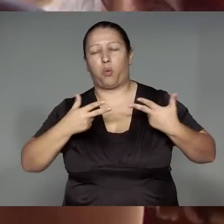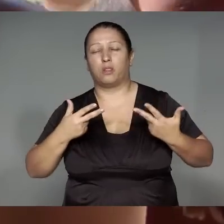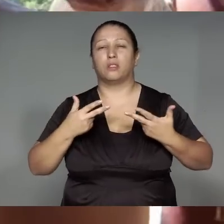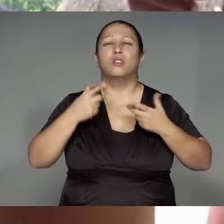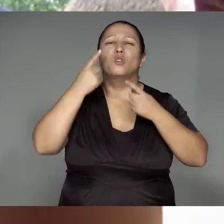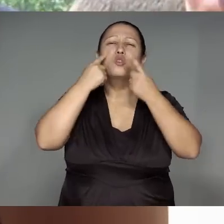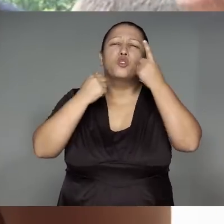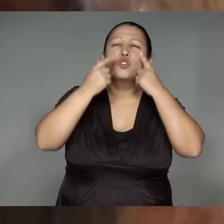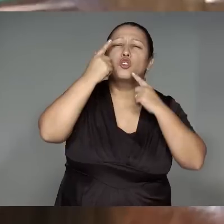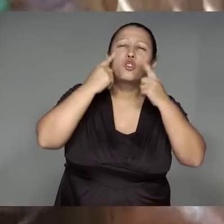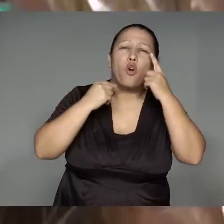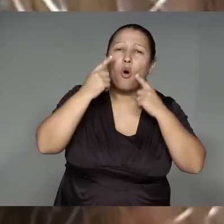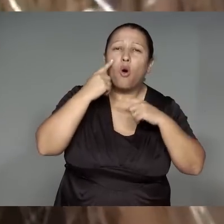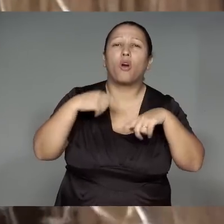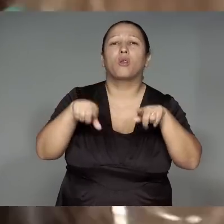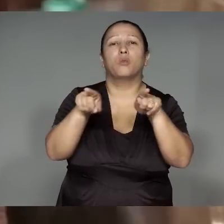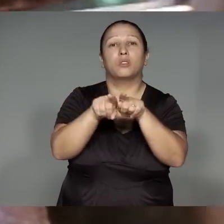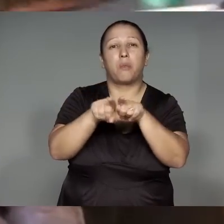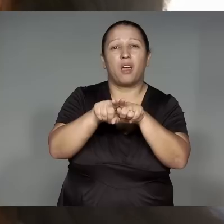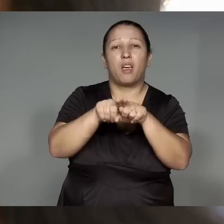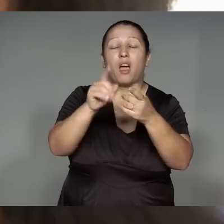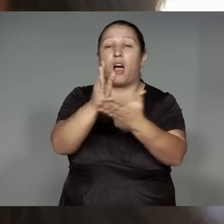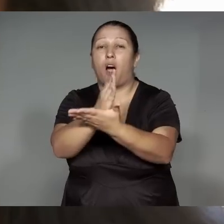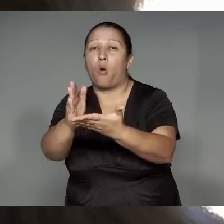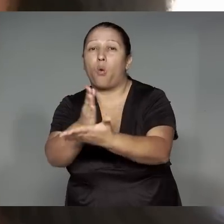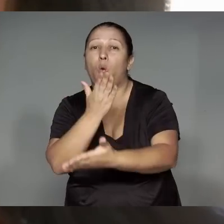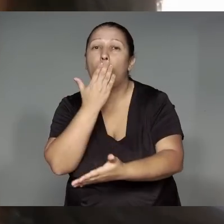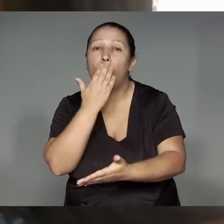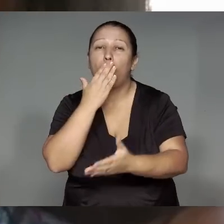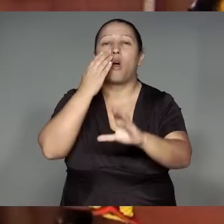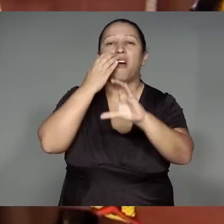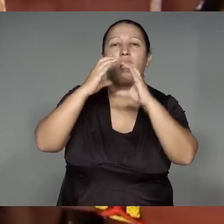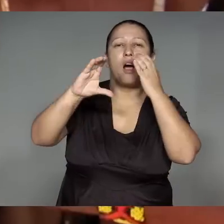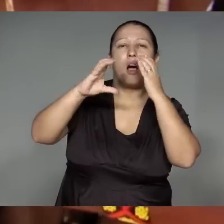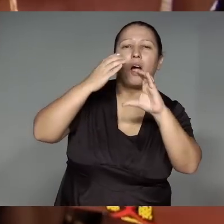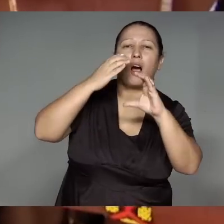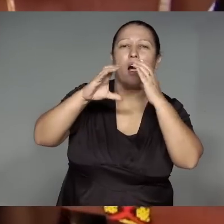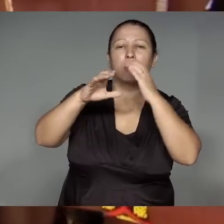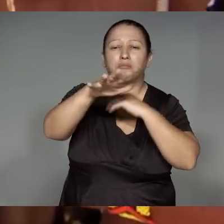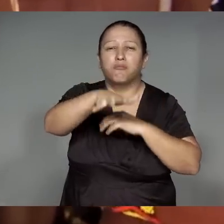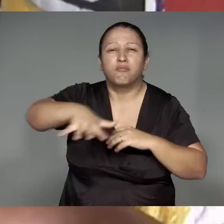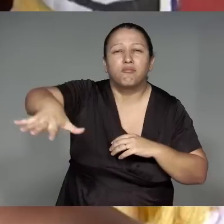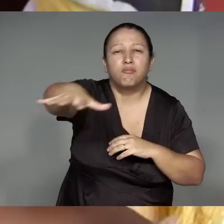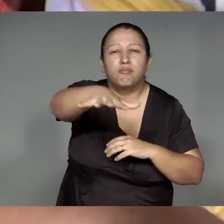ojae’omawa, maraka’yp, pajewan omaraka, kwarywa ywypyp